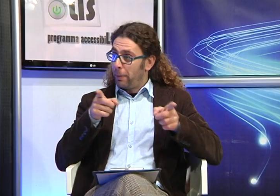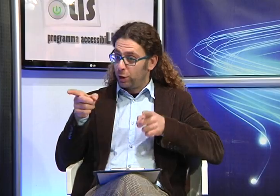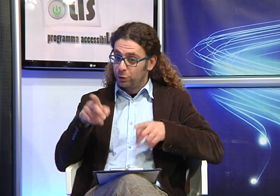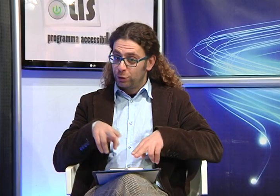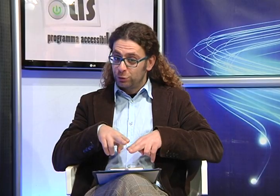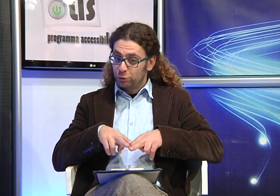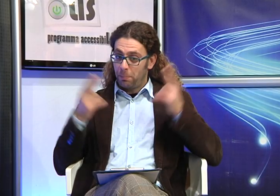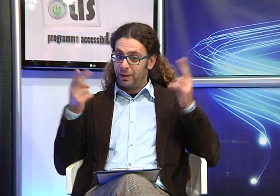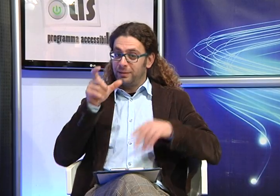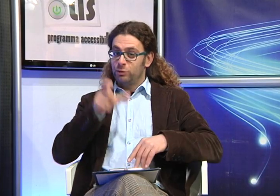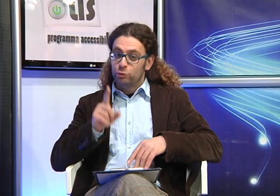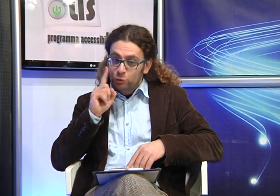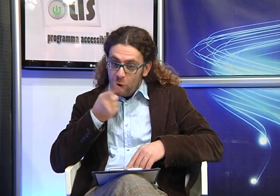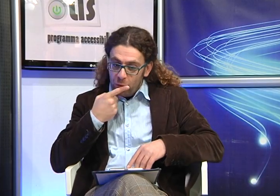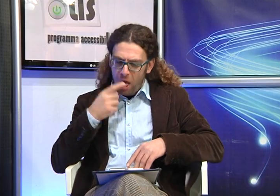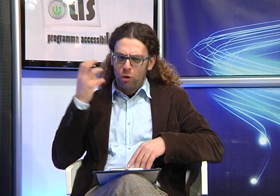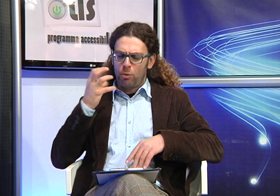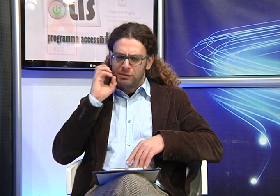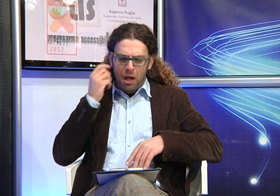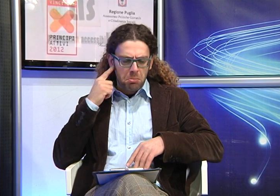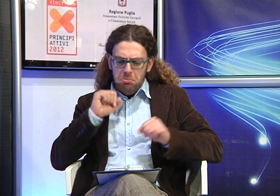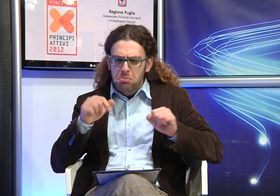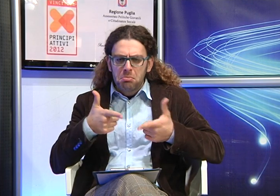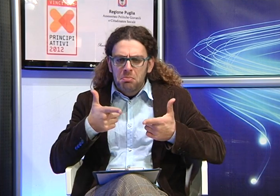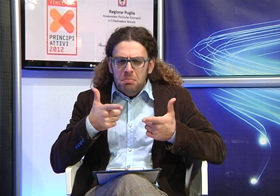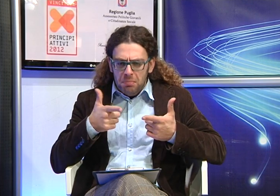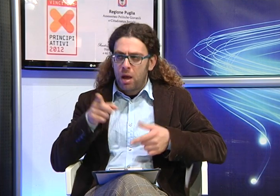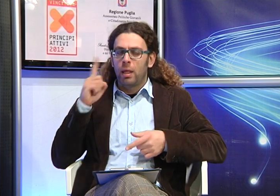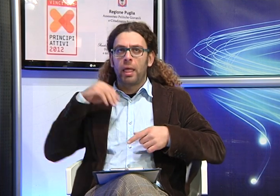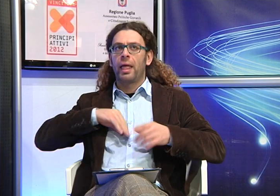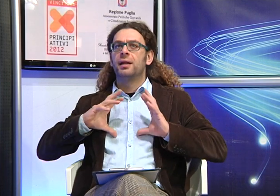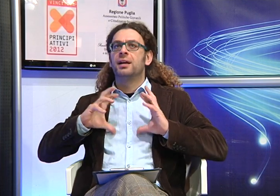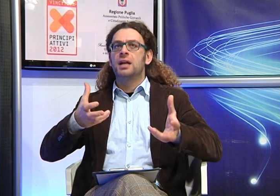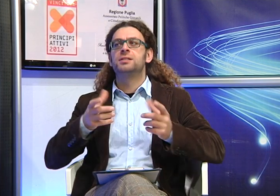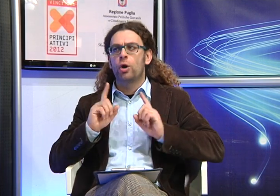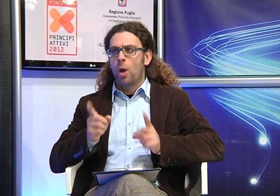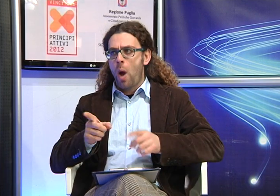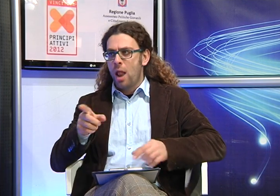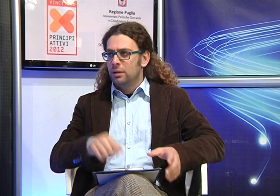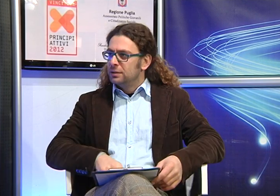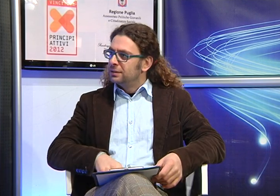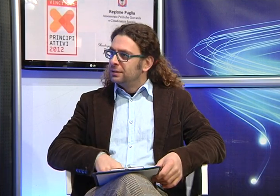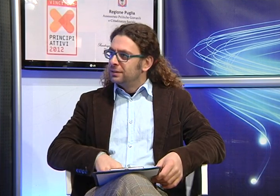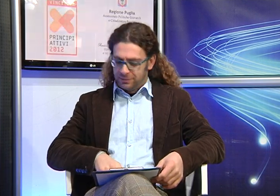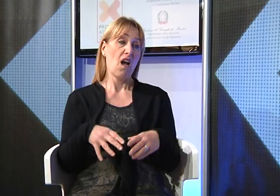Nel momento in cui hai scoperto che tua figlia era sorda, che non reagiva ai rumori, che tipo di reazione hai avuto?